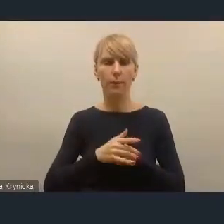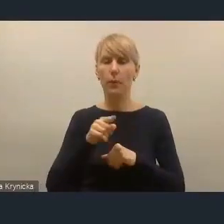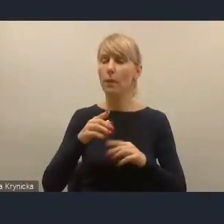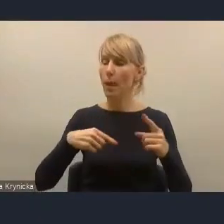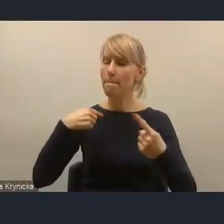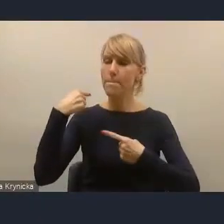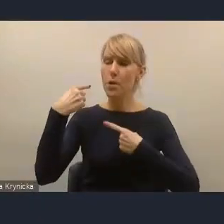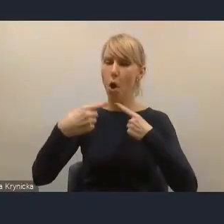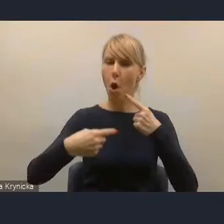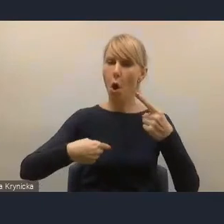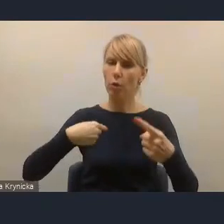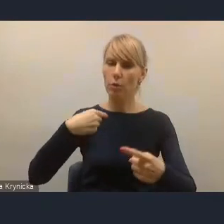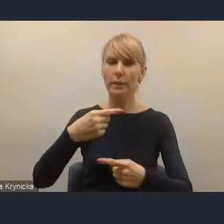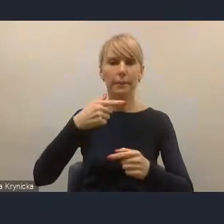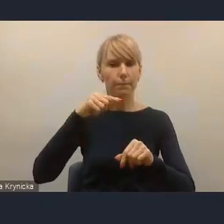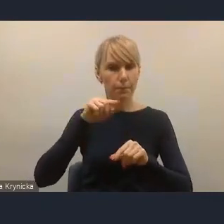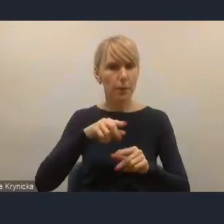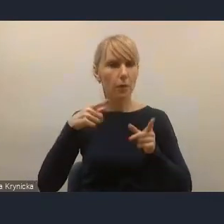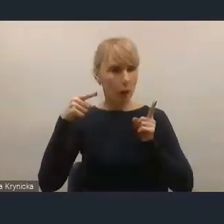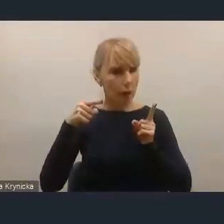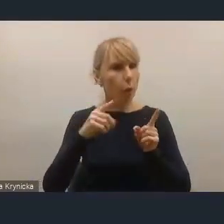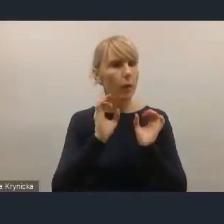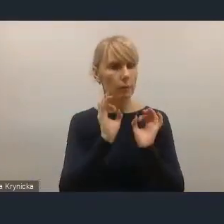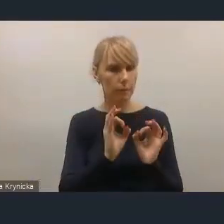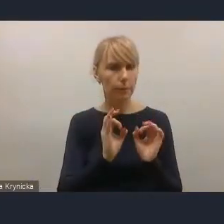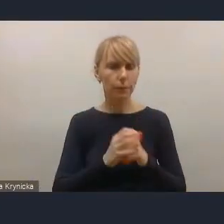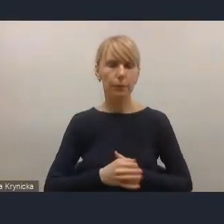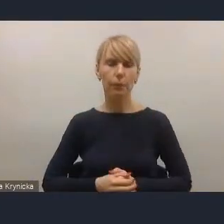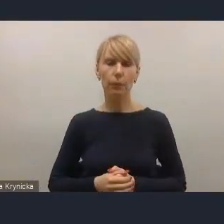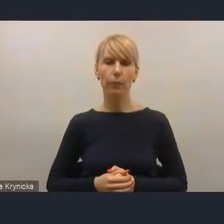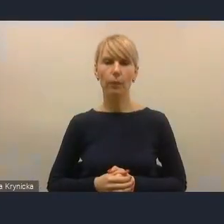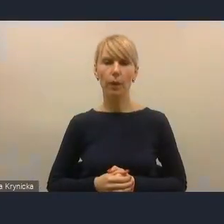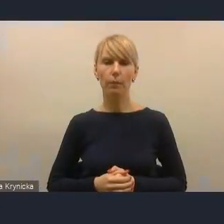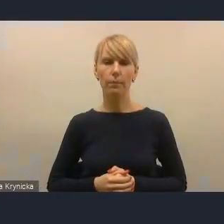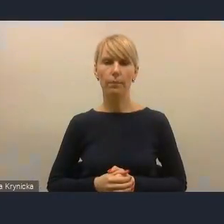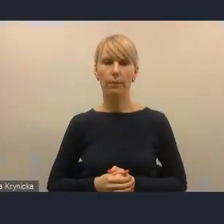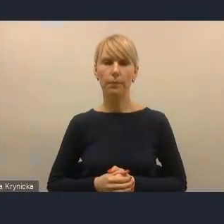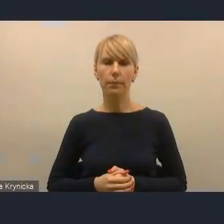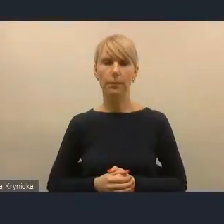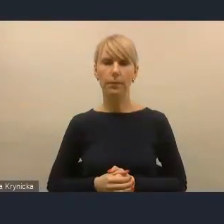że tak powiem, posuwa się w dobrą stronę, jednak jest on wciąż zdecydowanie za mało,